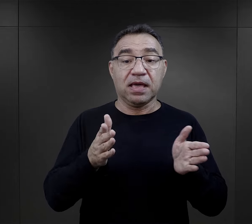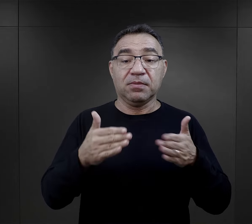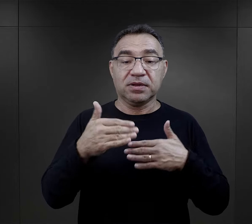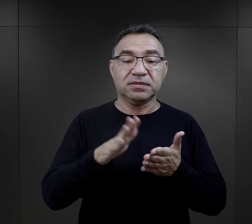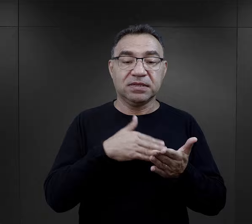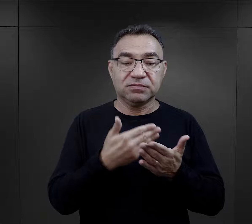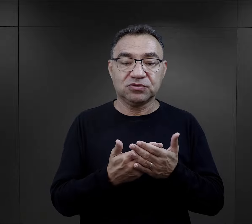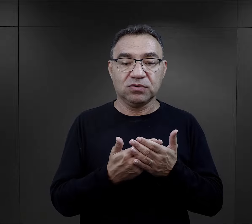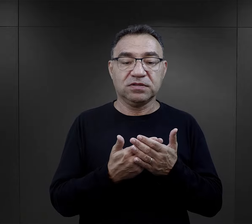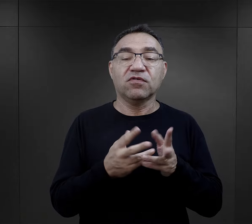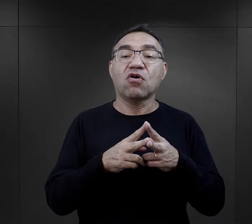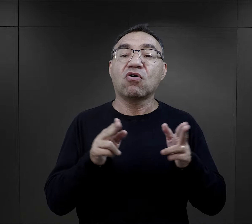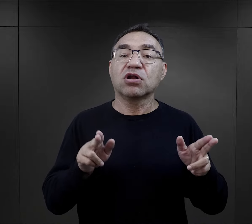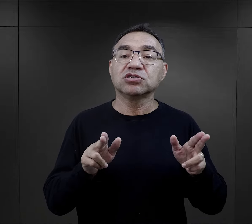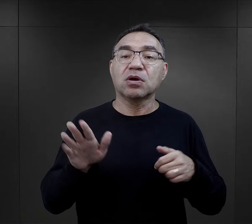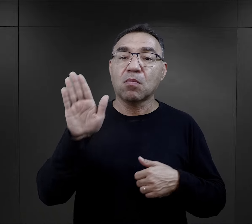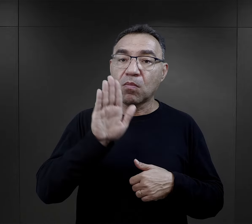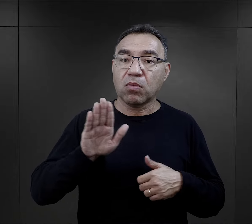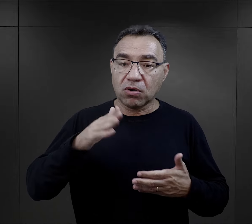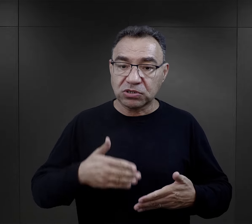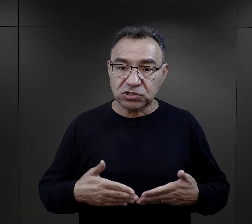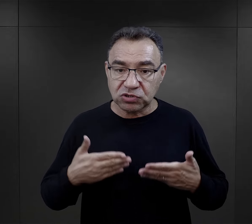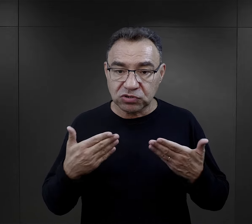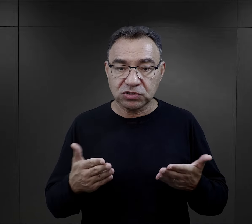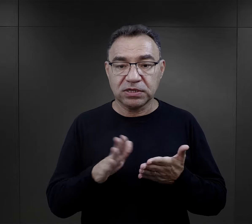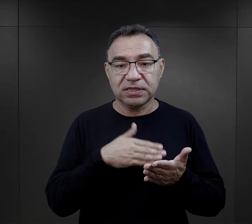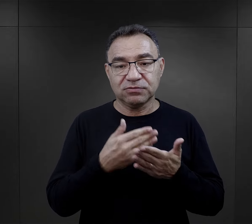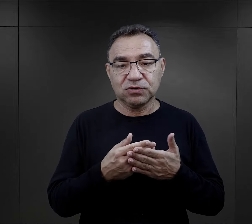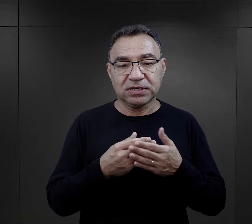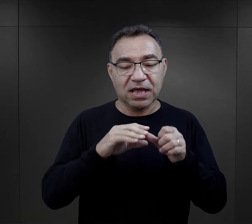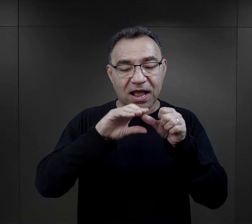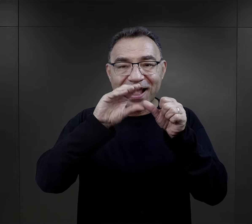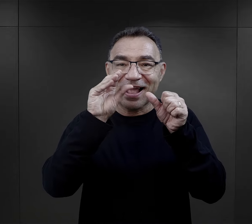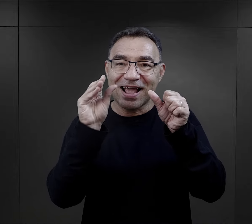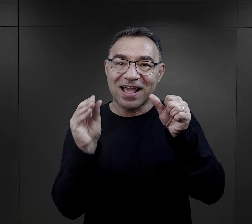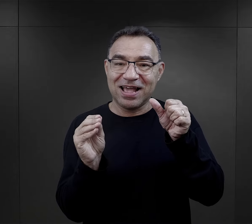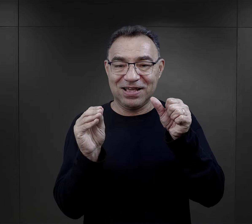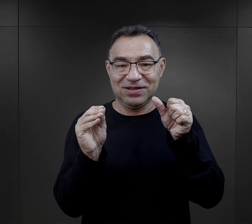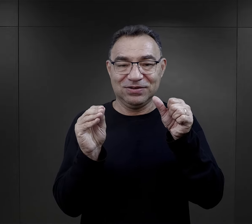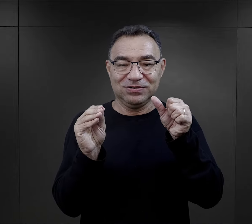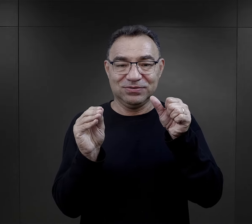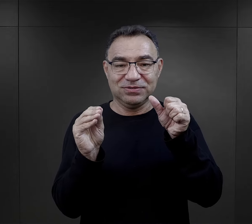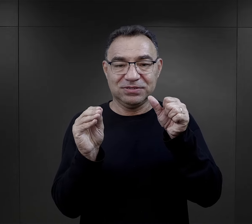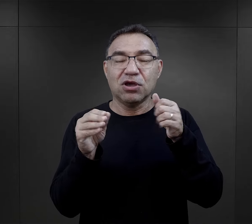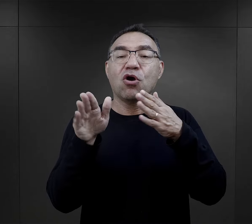wspominają, że w tych paczkach, które otrzymywali w okresie Bożego Narodzenia, była np. gałązka,